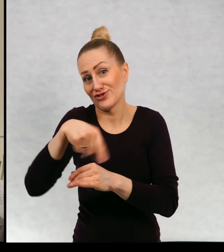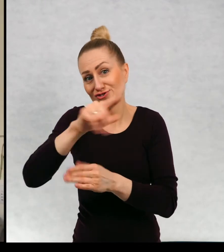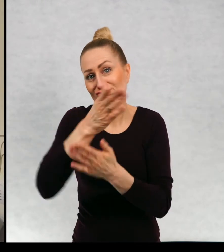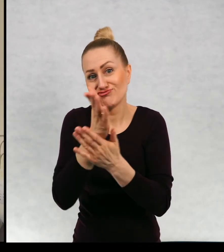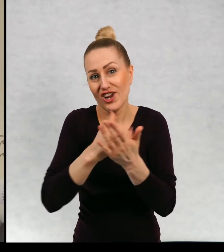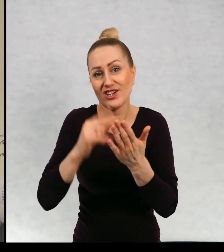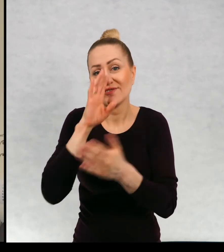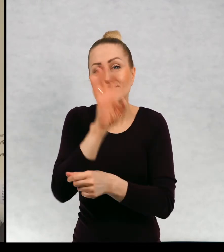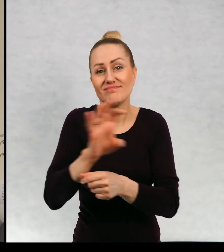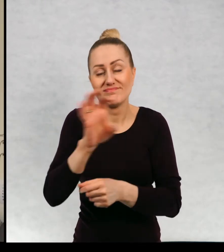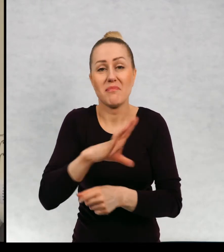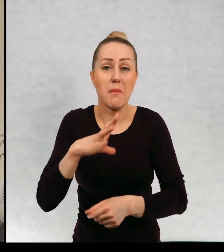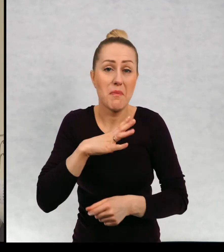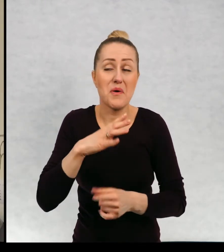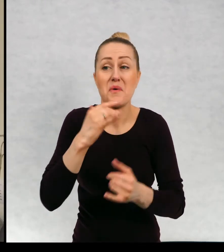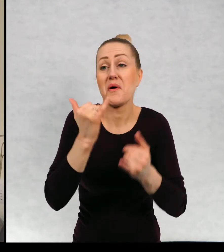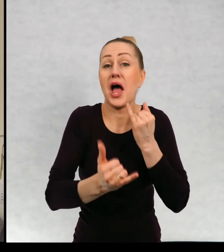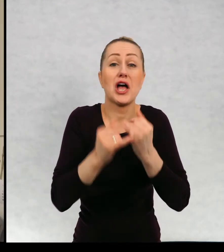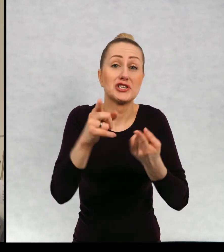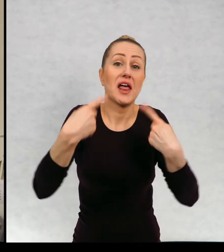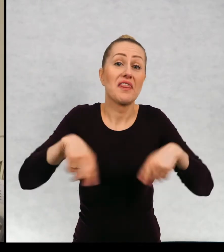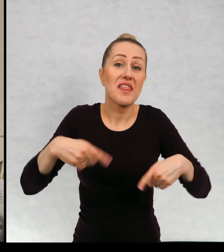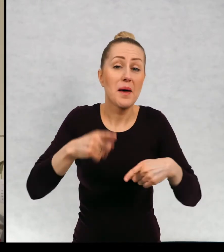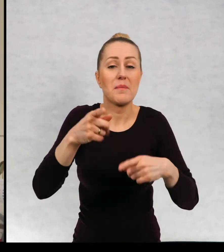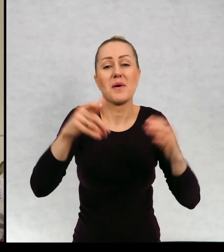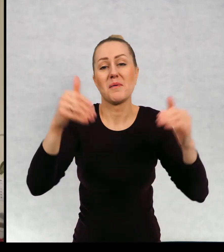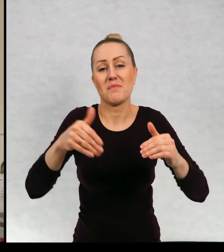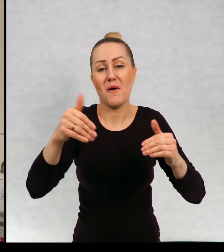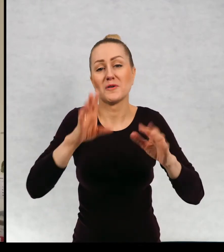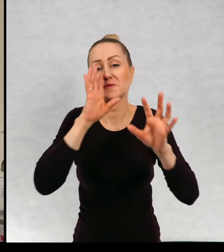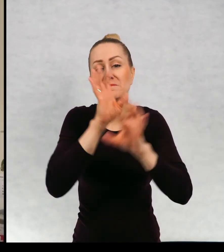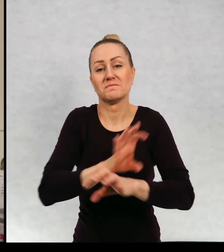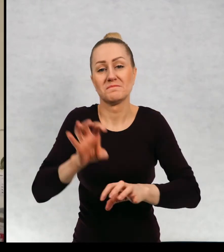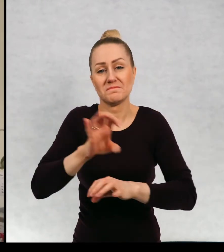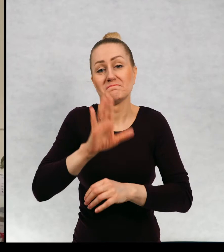obejrzeli, a jeżeli nie, to mam nadzieję, że może może jeszcze